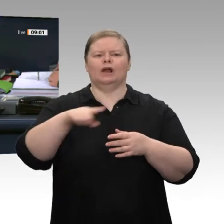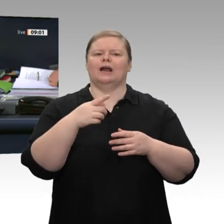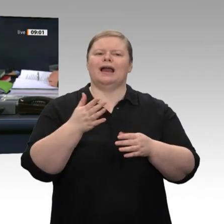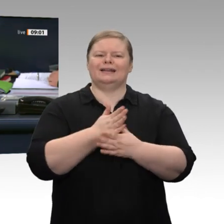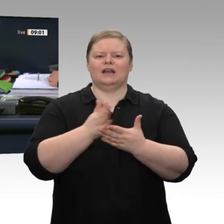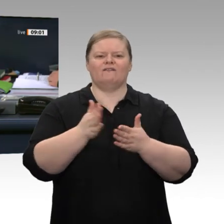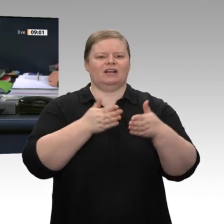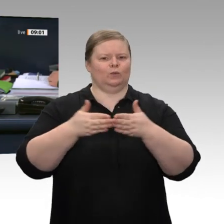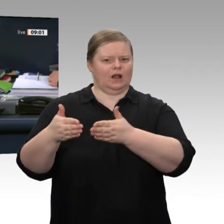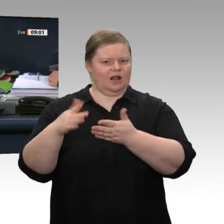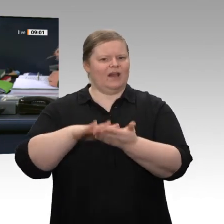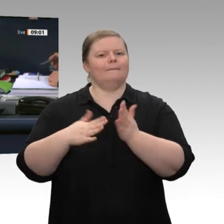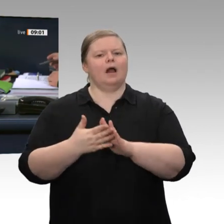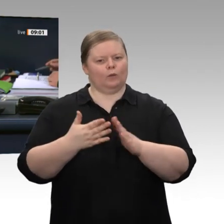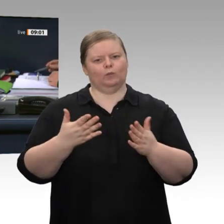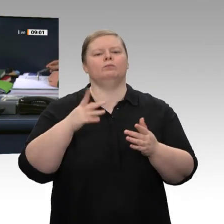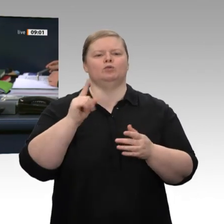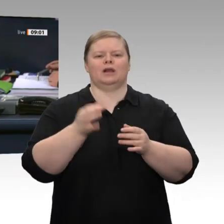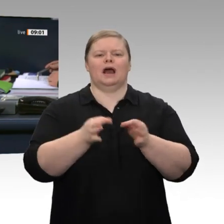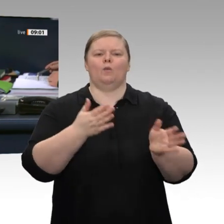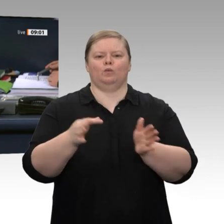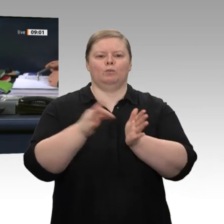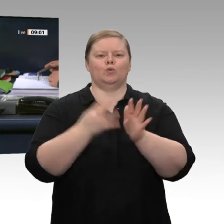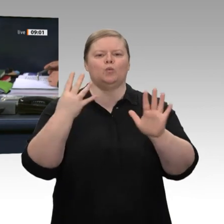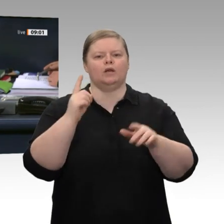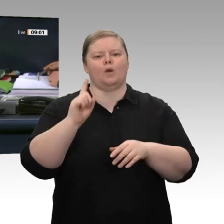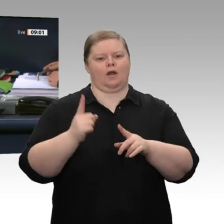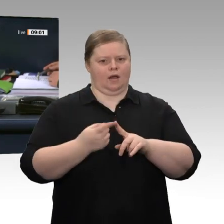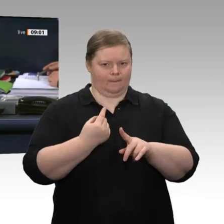dem Titel „Für ein Recht auf Anonymität im öffentlichen Raum - Keine automatisierte